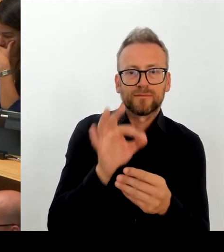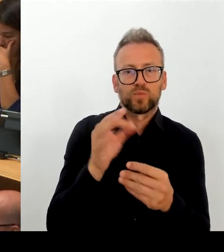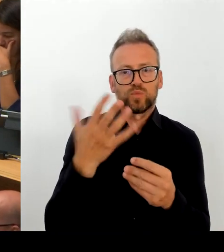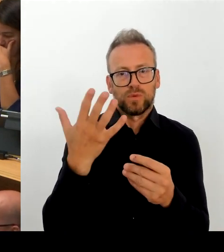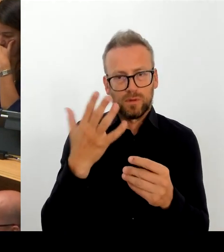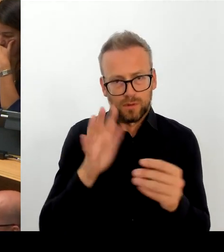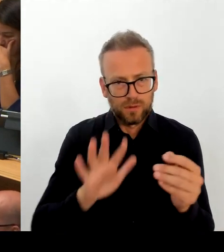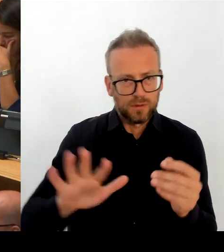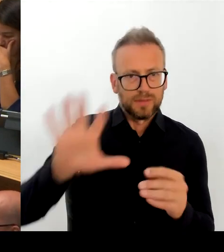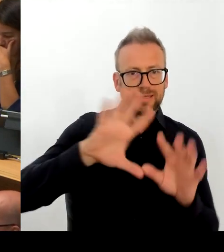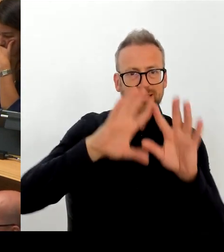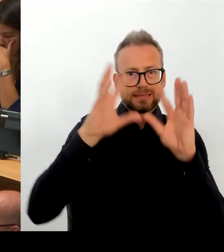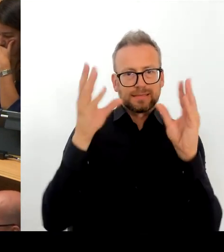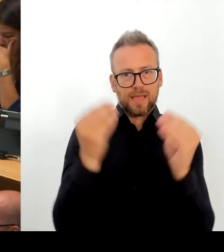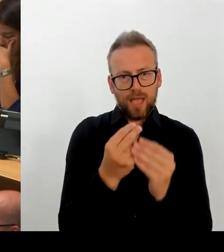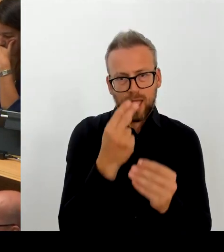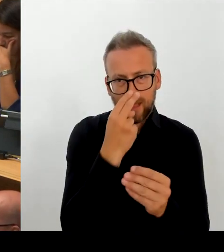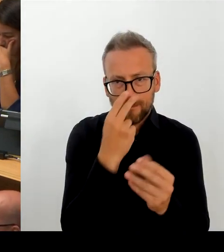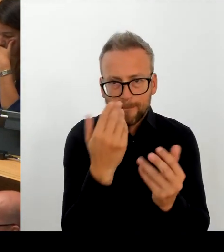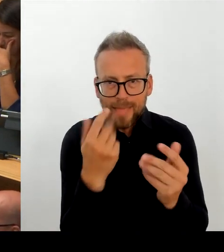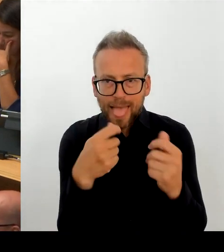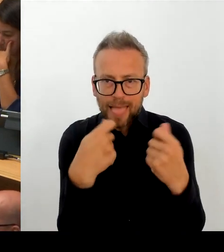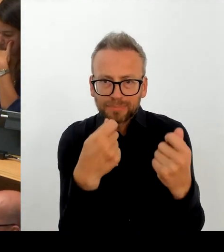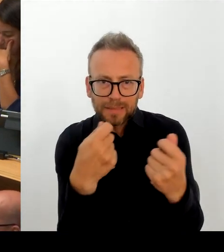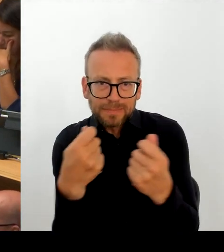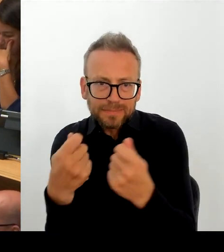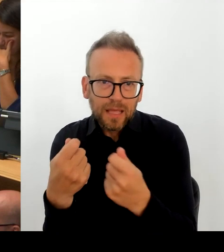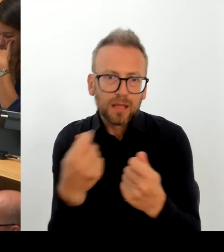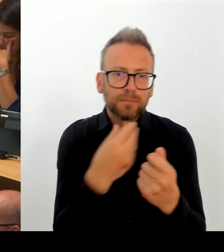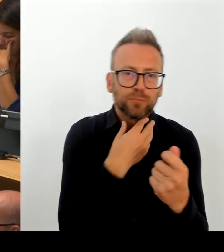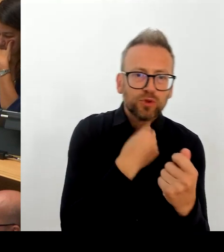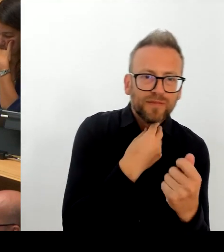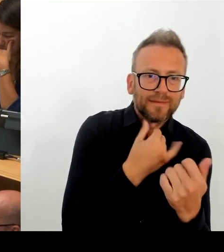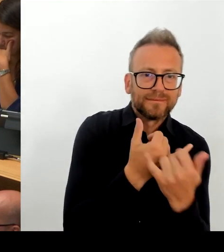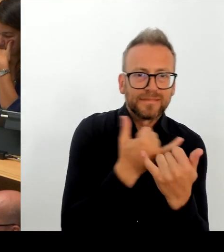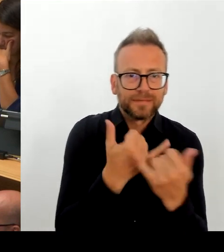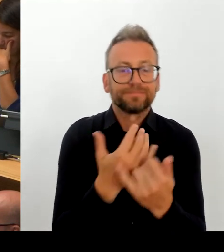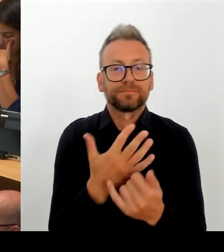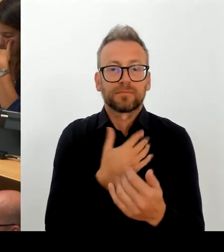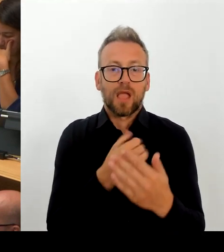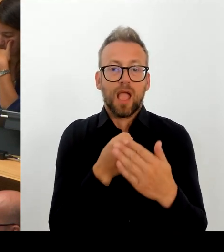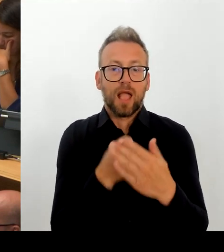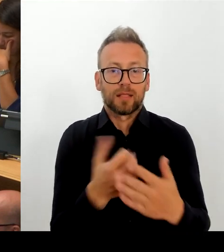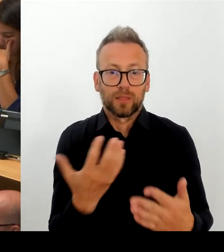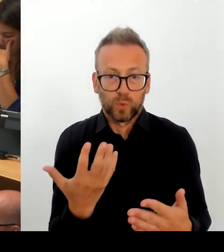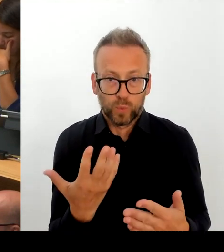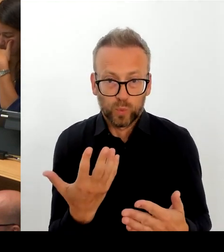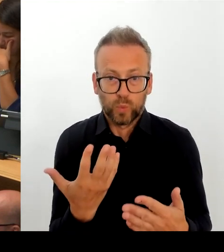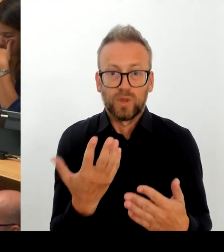Ich glaube, das gehört zu einem modernen Arbeitgeber Öffentlicher Dienst, nicht nur in Berlin. Und in diese Richtung führen wir auch die Gespräche.